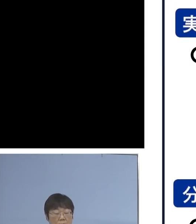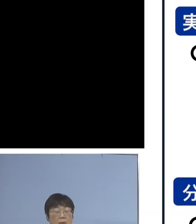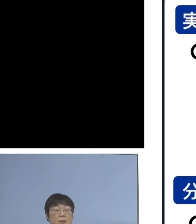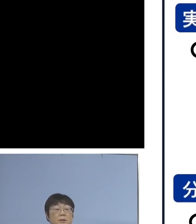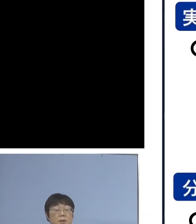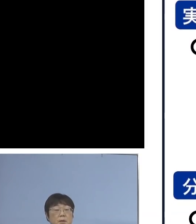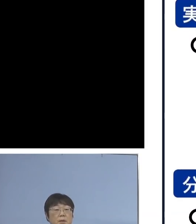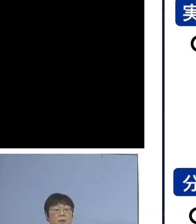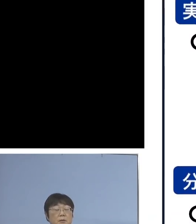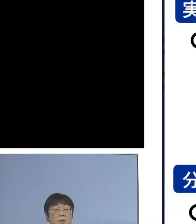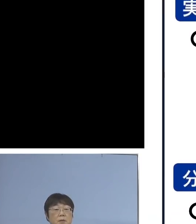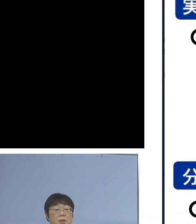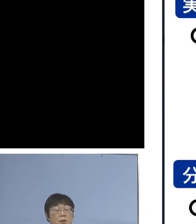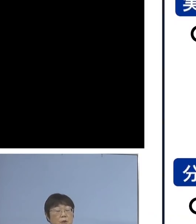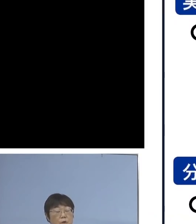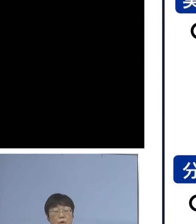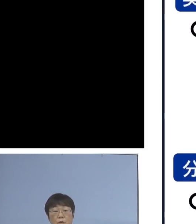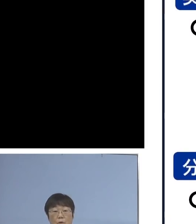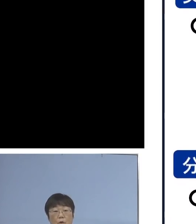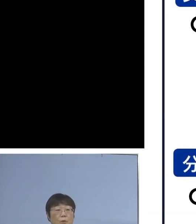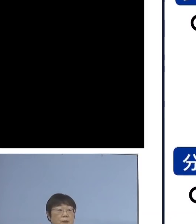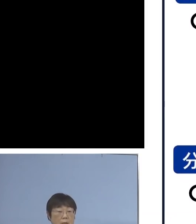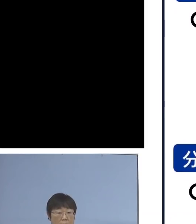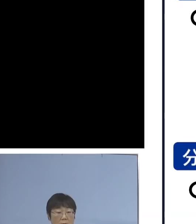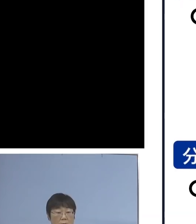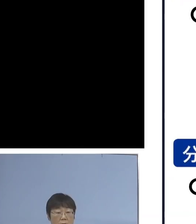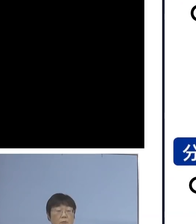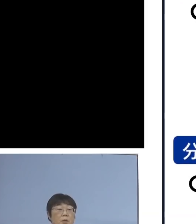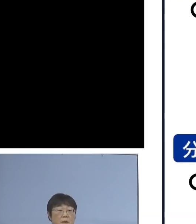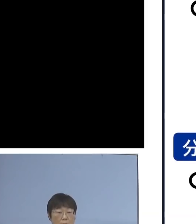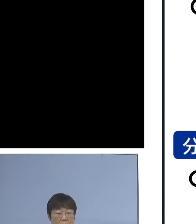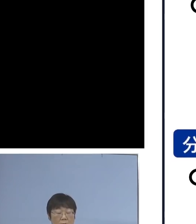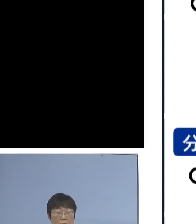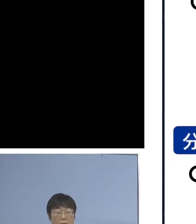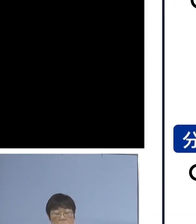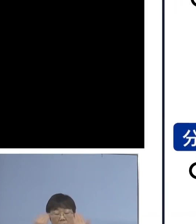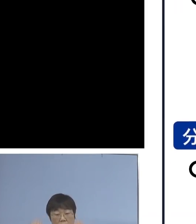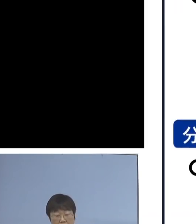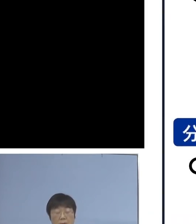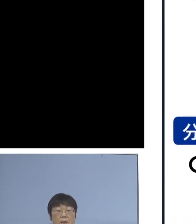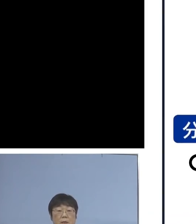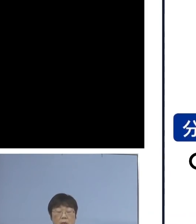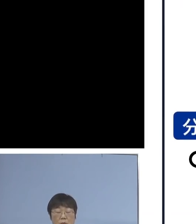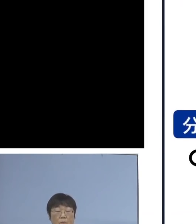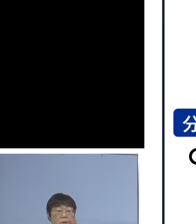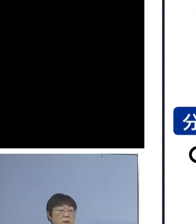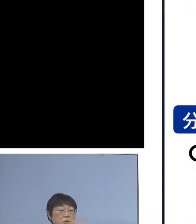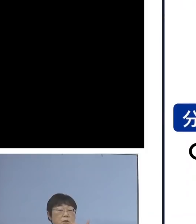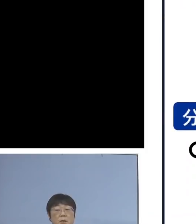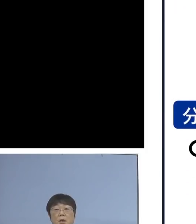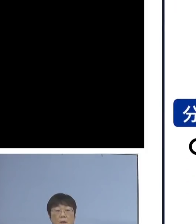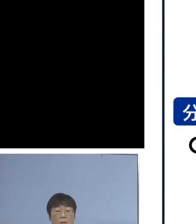そして、集中取組期間を設け 全対象校37校で行うのが